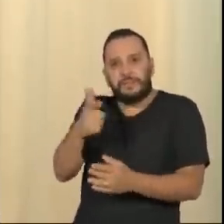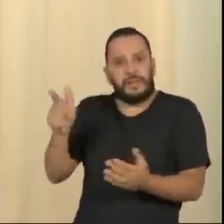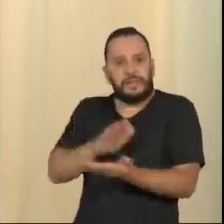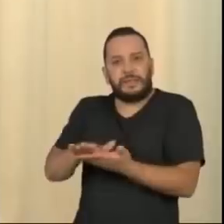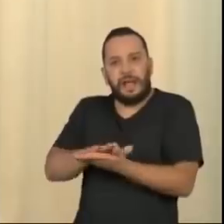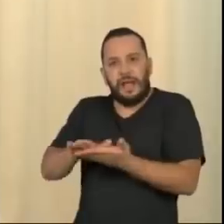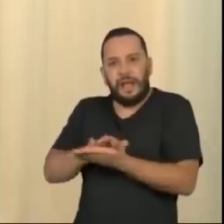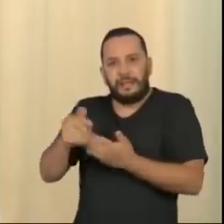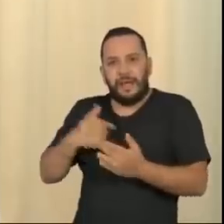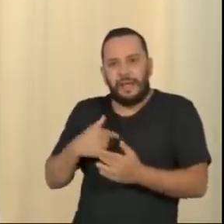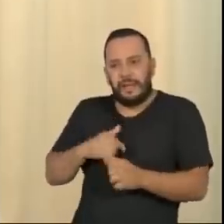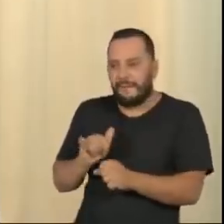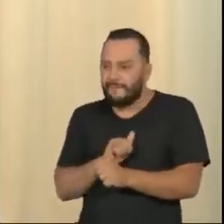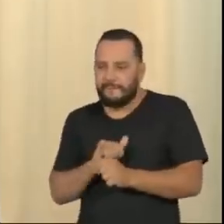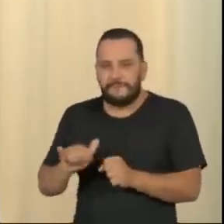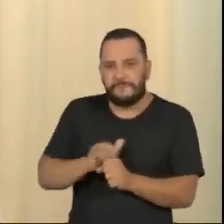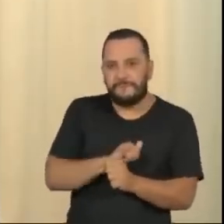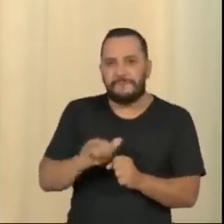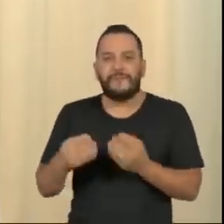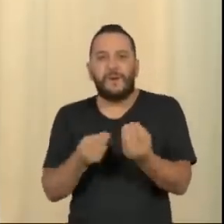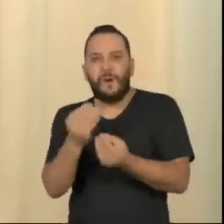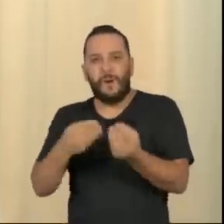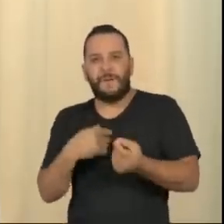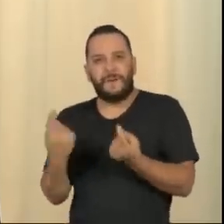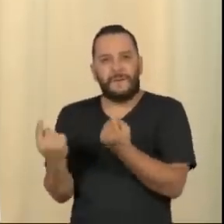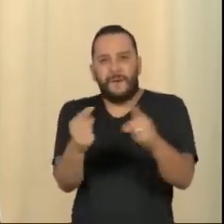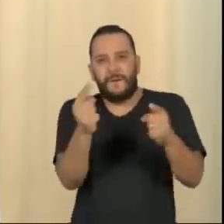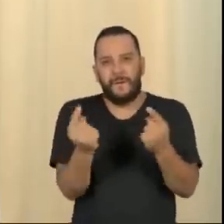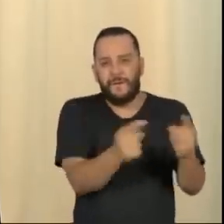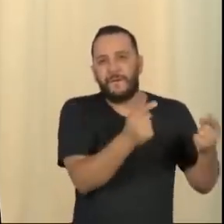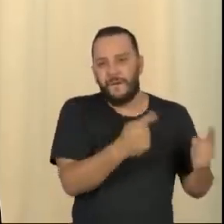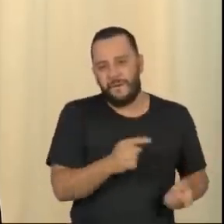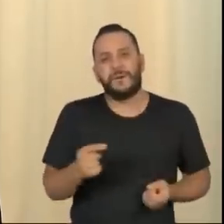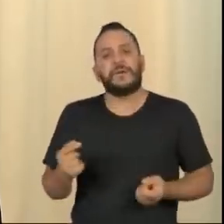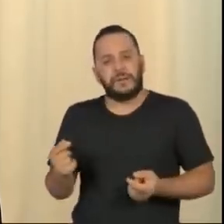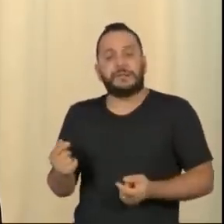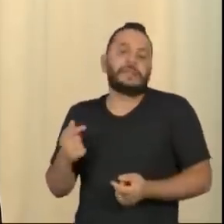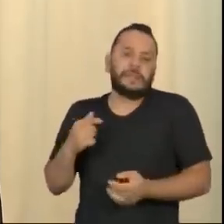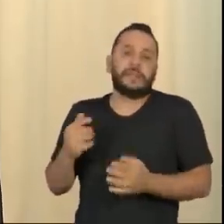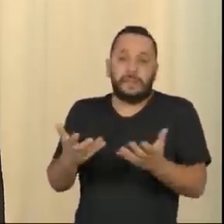os casos possíveis para experimentar a resiliência, a resistência da sociedade civil brasileira.